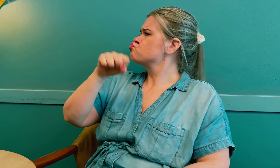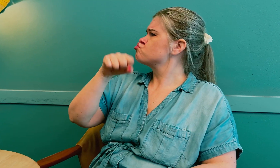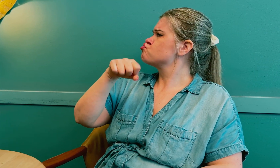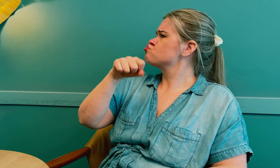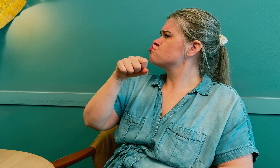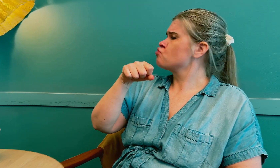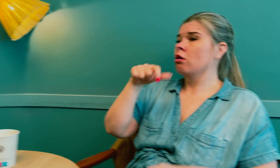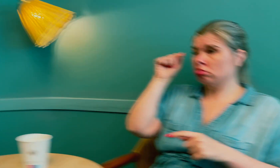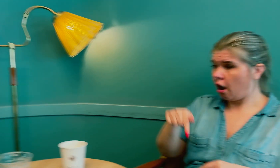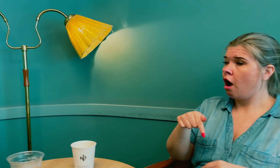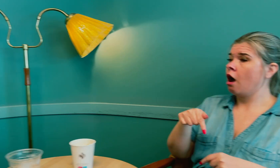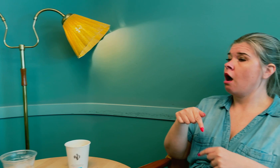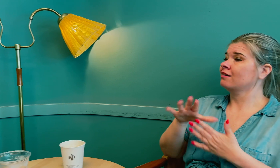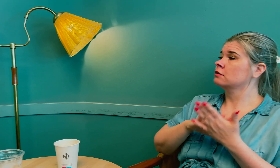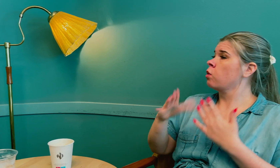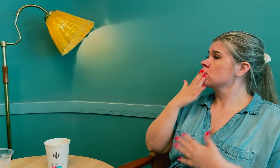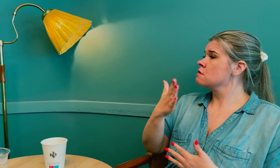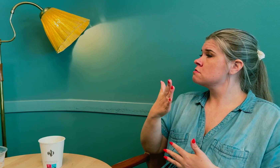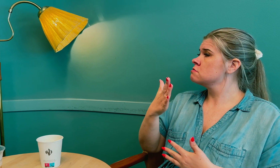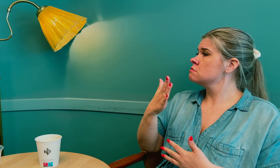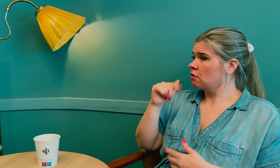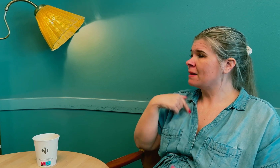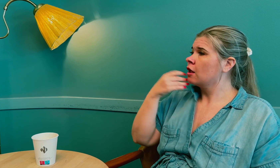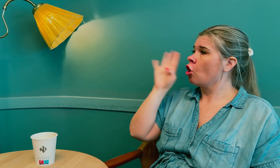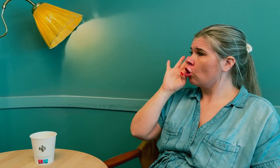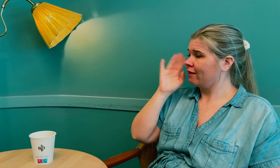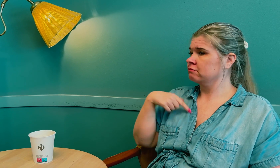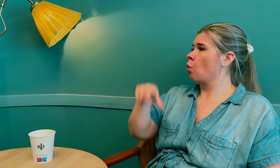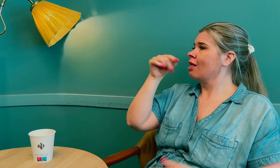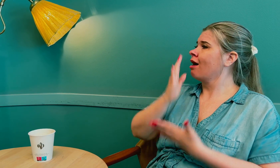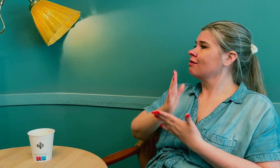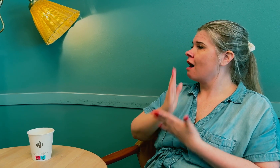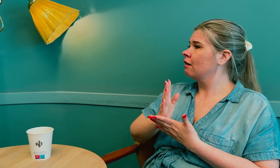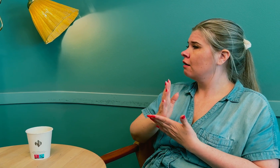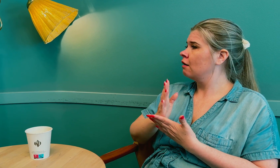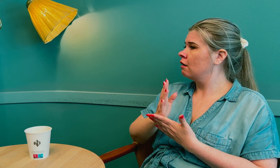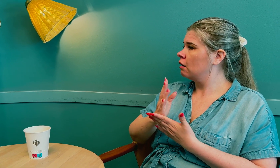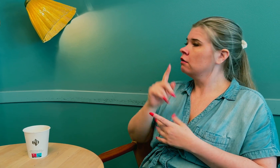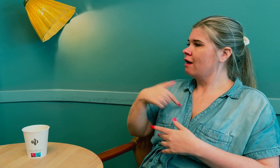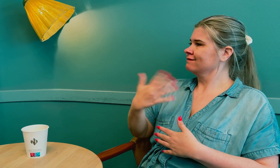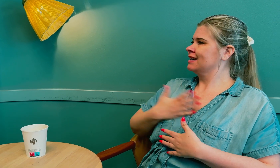Legen gikk med på det. Da ble resultatet at det gikk bra, da ble jeg hørt og riktig diagnose ble funnet.